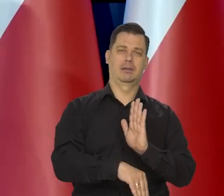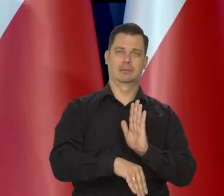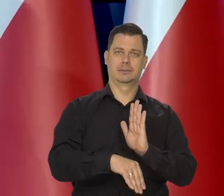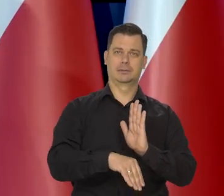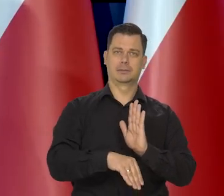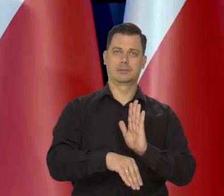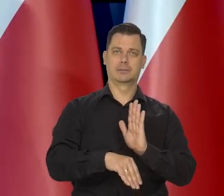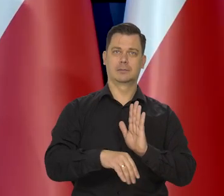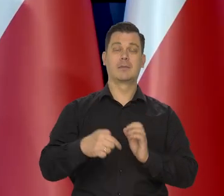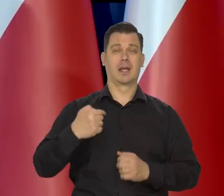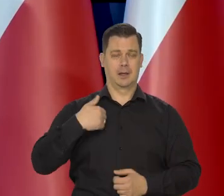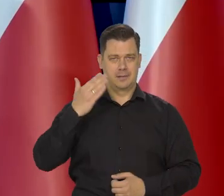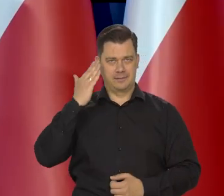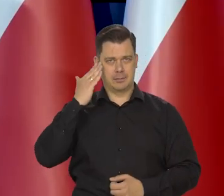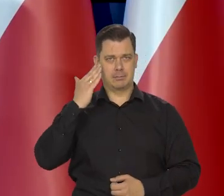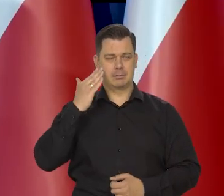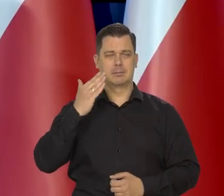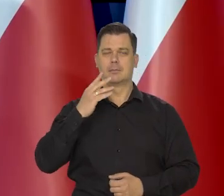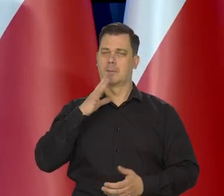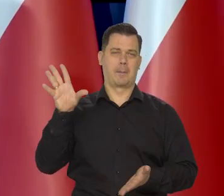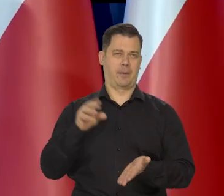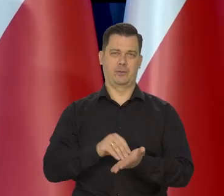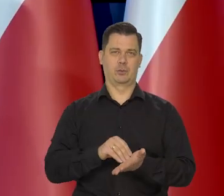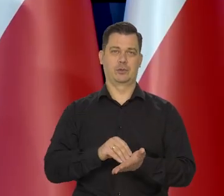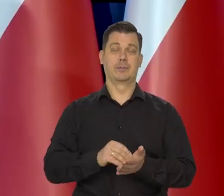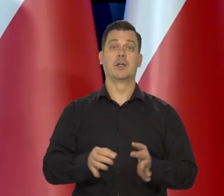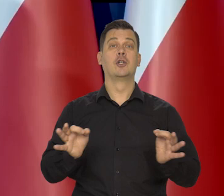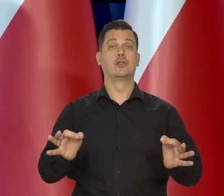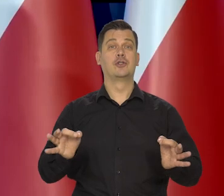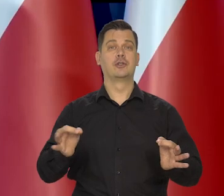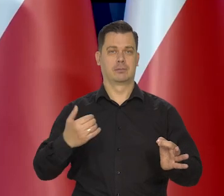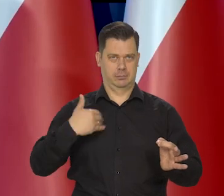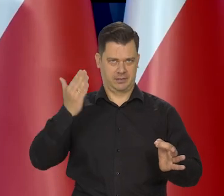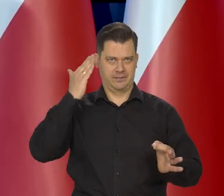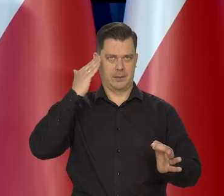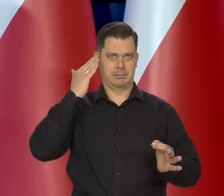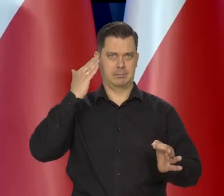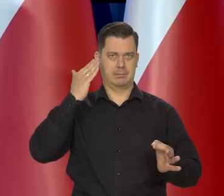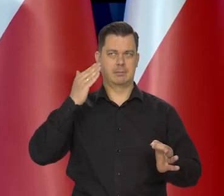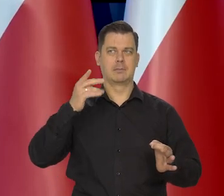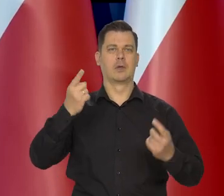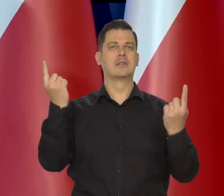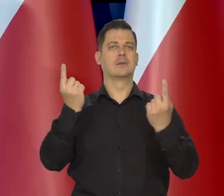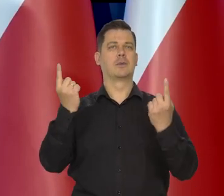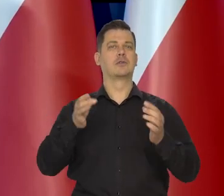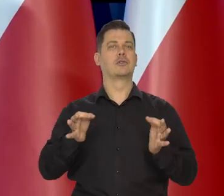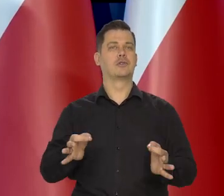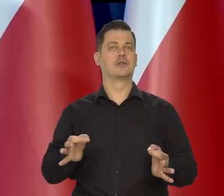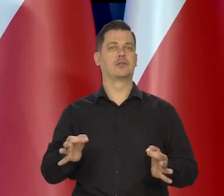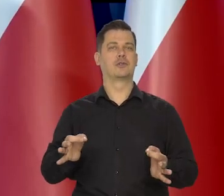Z tego, co wiemy dzisiaj, powtórzę to trzy razy. Z tego, co wiemy dzisiaj, z tego, co wiemy dzisiaj, z tego, co wiemy dzisiaj,